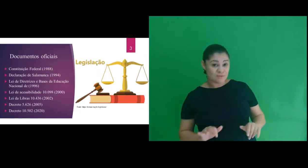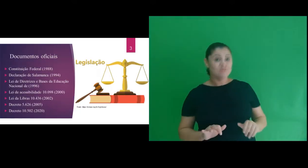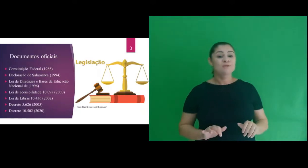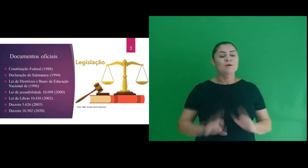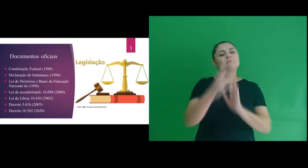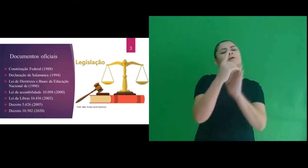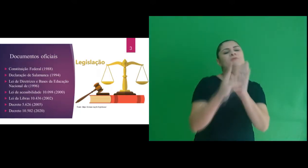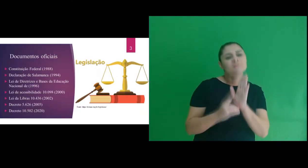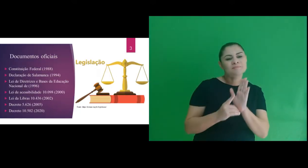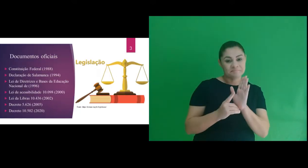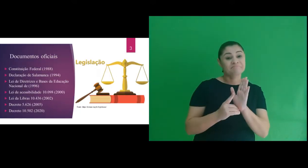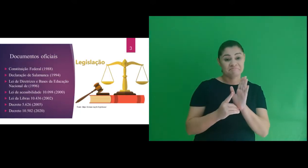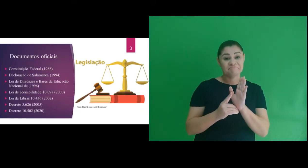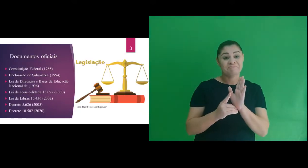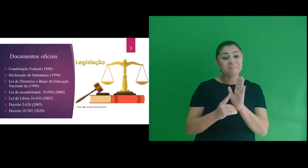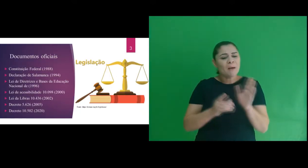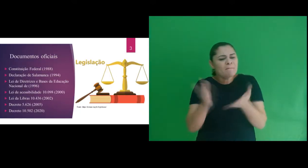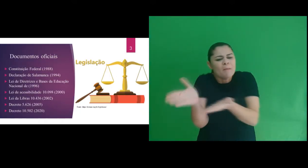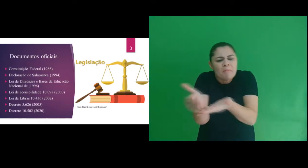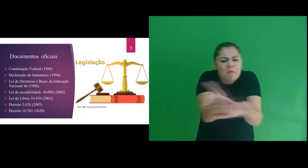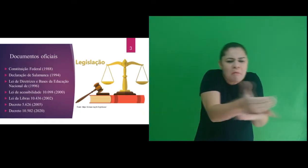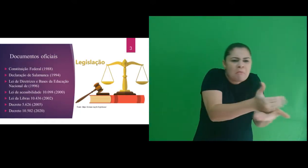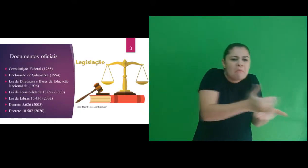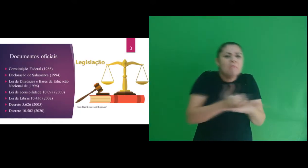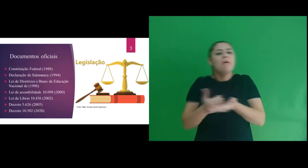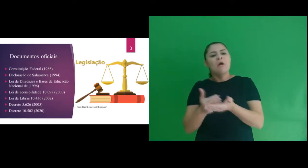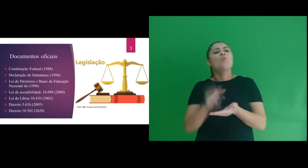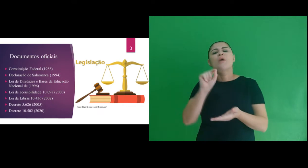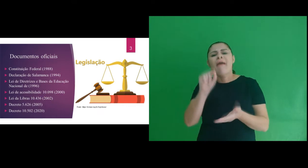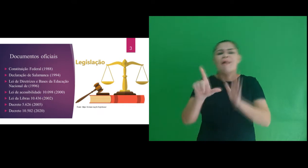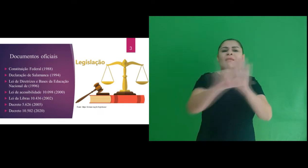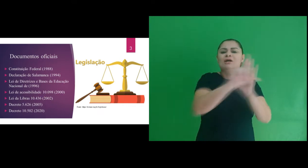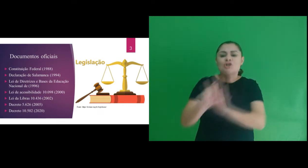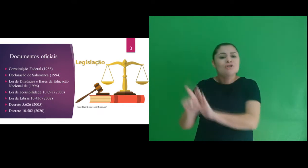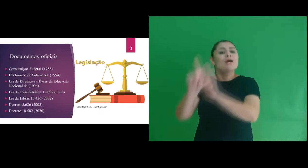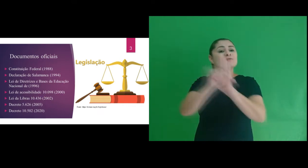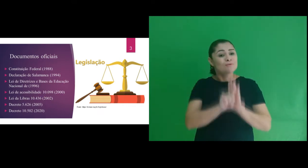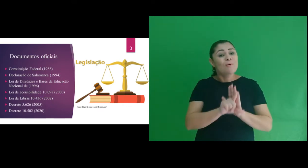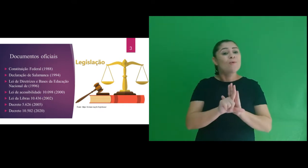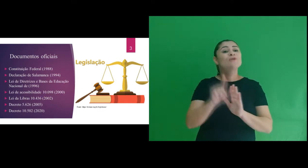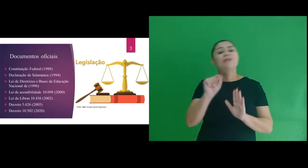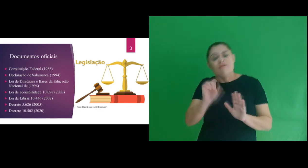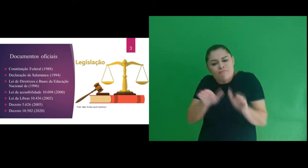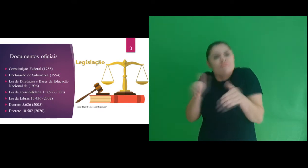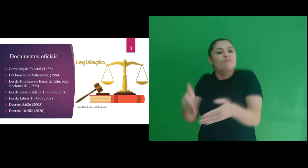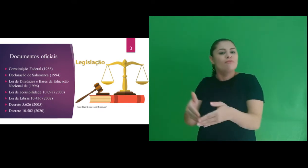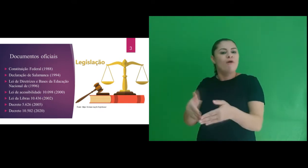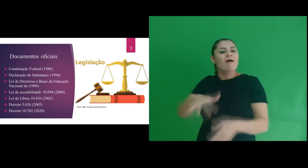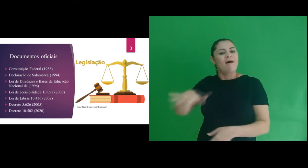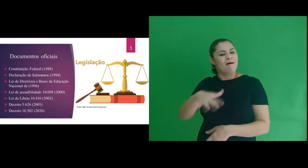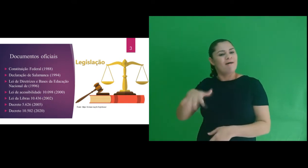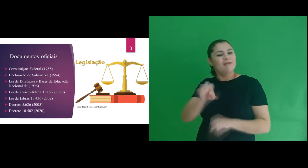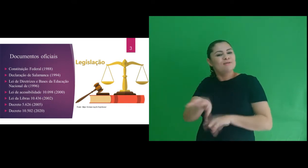Na escrita da dissertação fizemos um apanhado geral de legislações que favorecem a educação